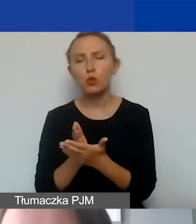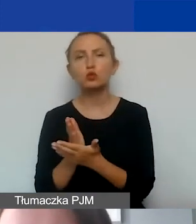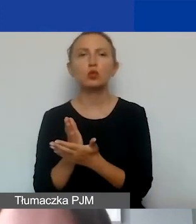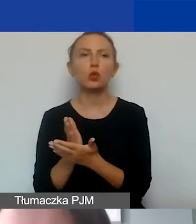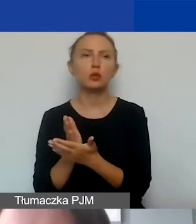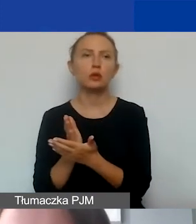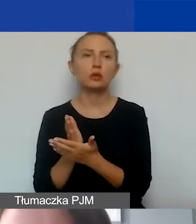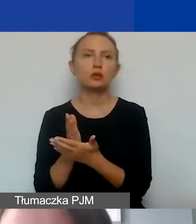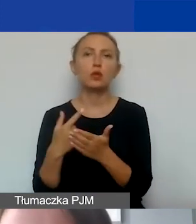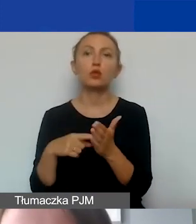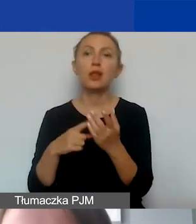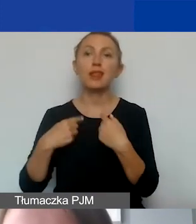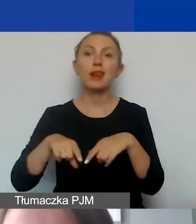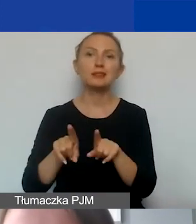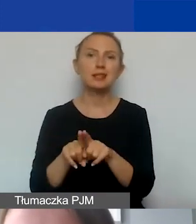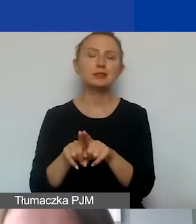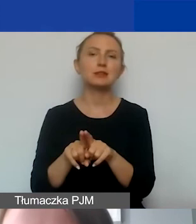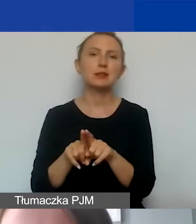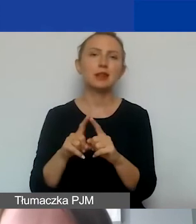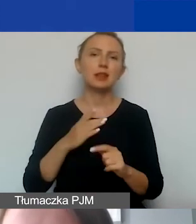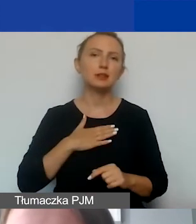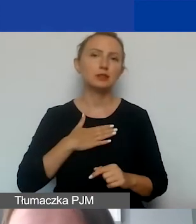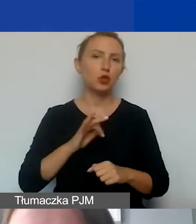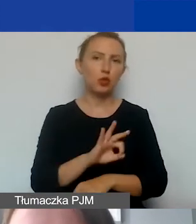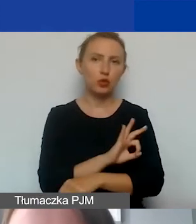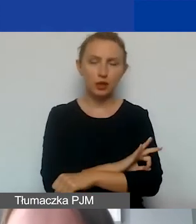związanych z realizacją naszego projektu,